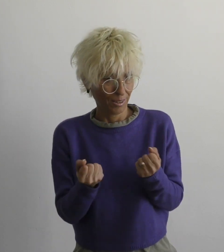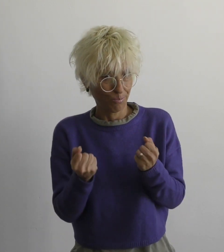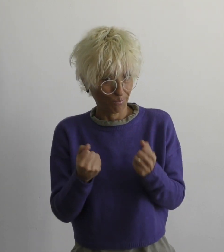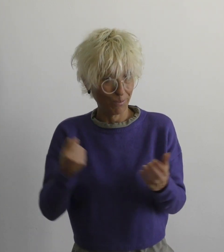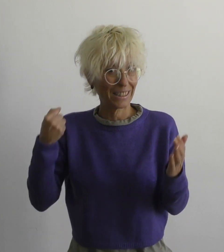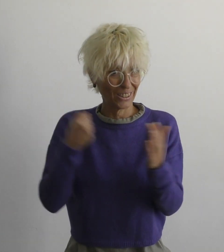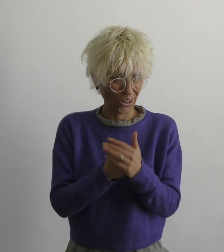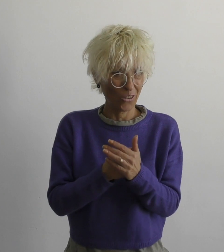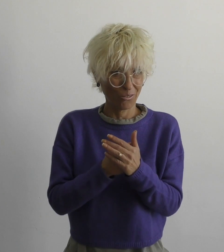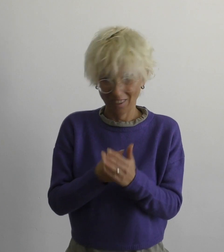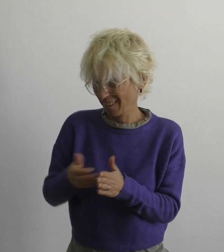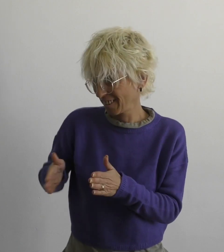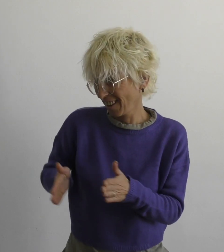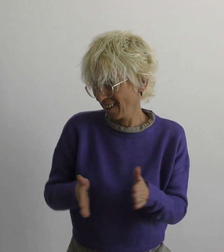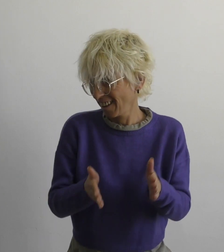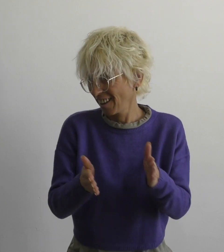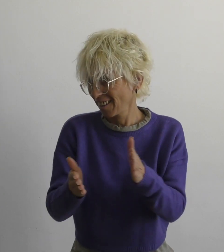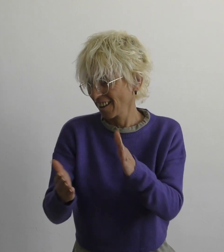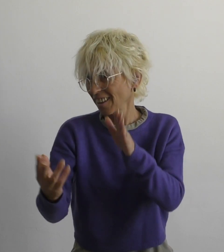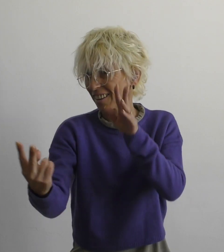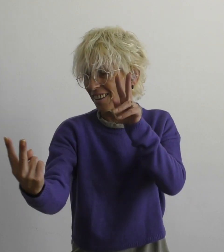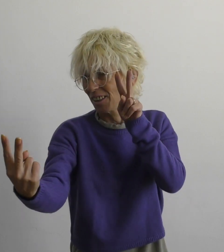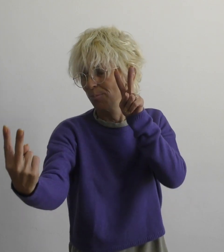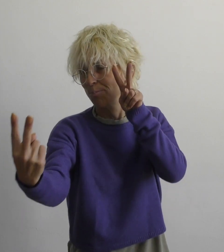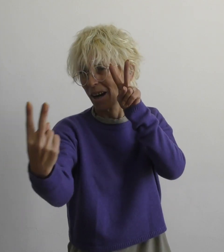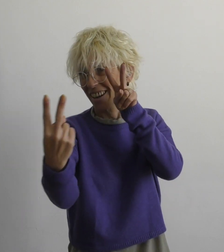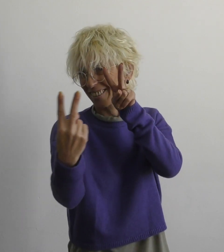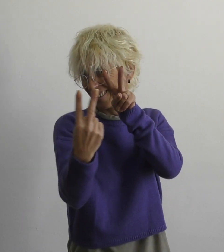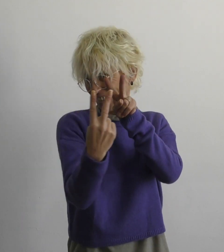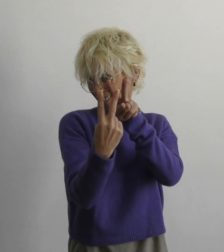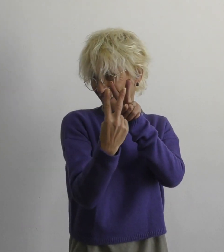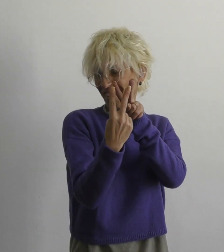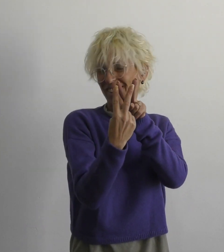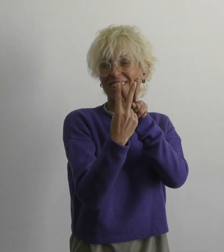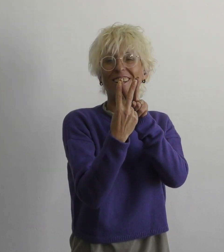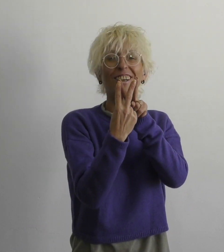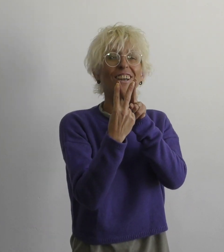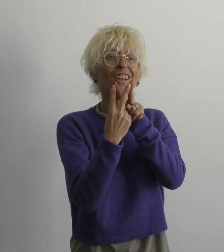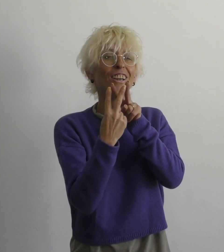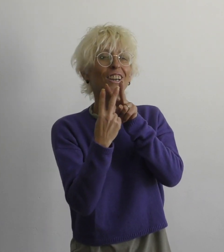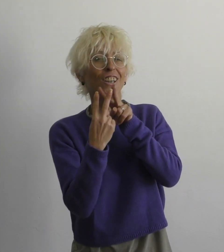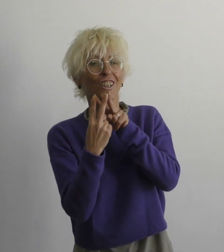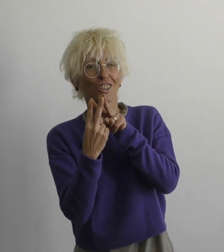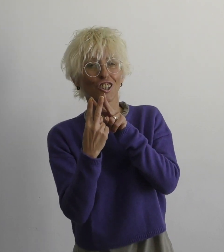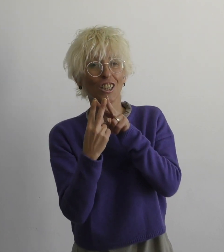если встретимся мы в конце пути